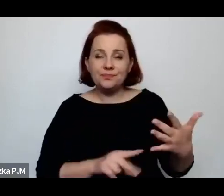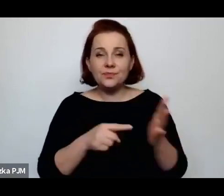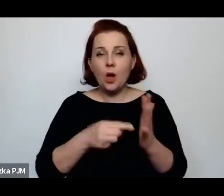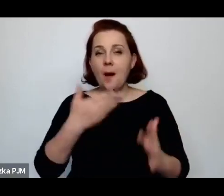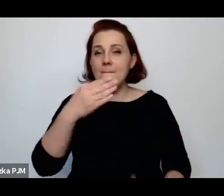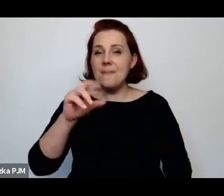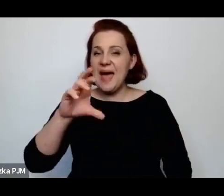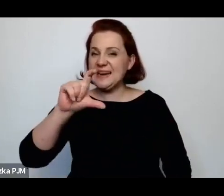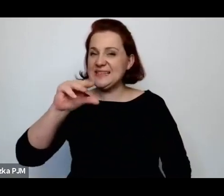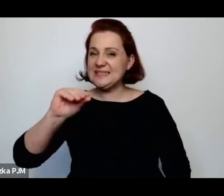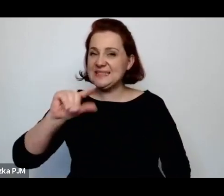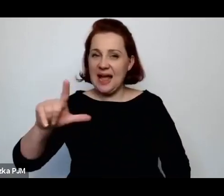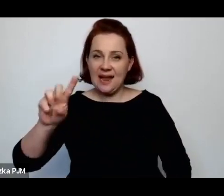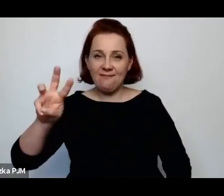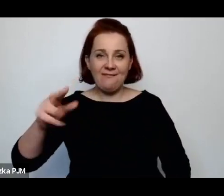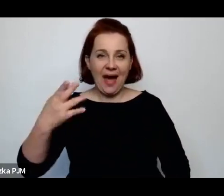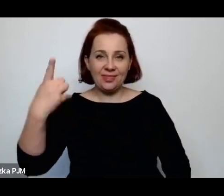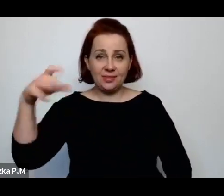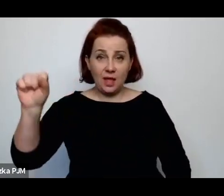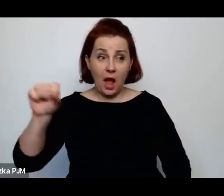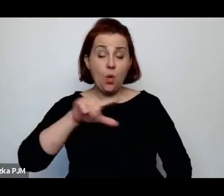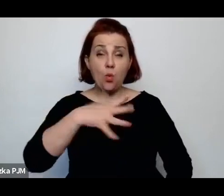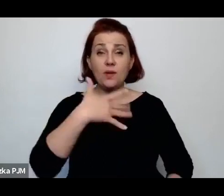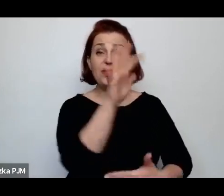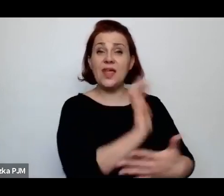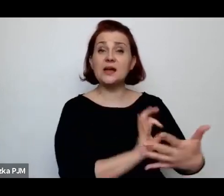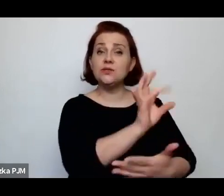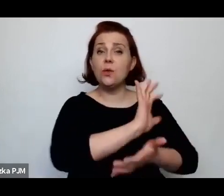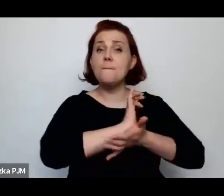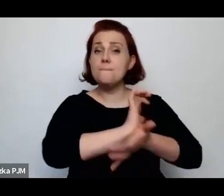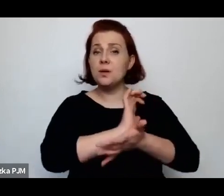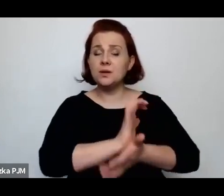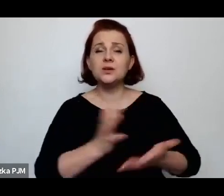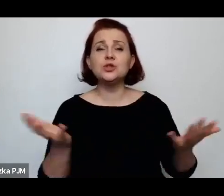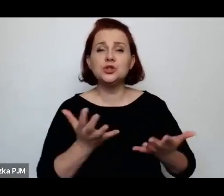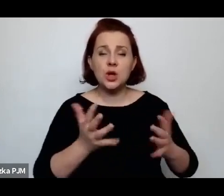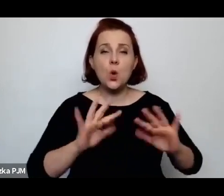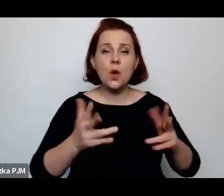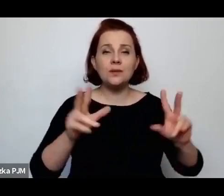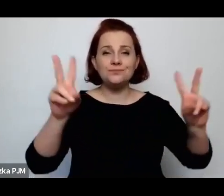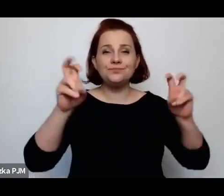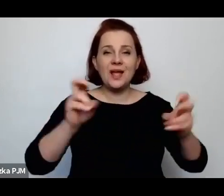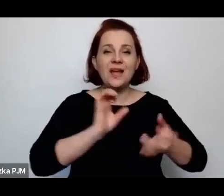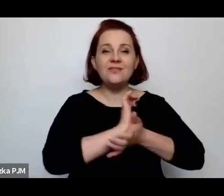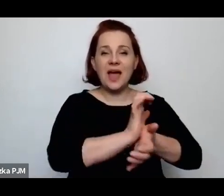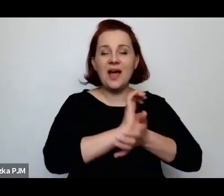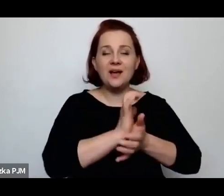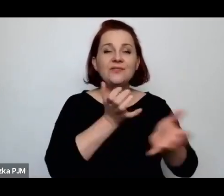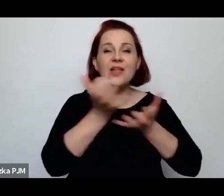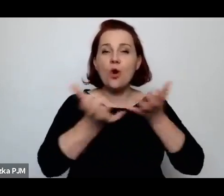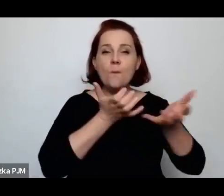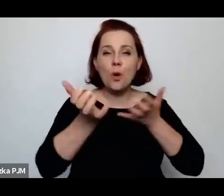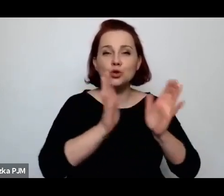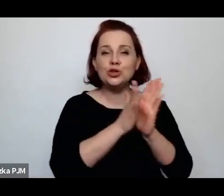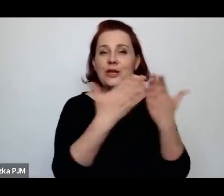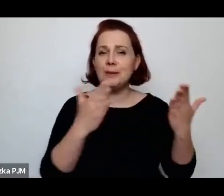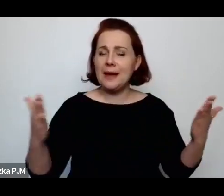publikowany zresztą w Wiadomościach Literackich, czyli piśmie bardzo liberalnym, otwartym